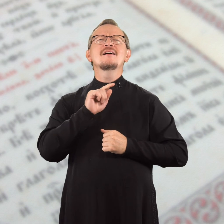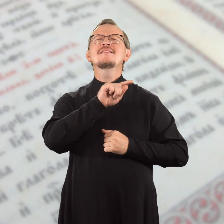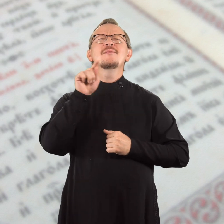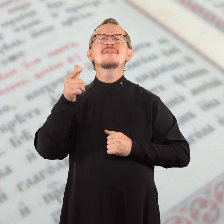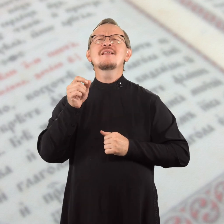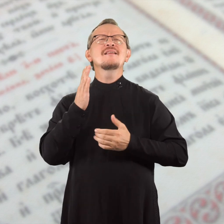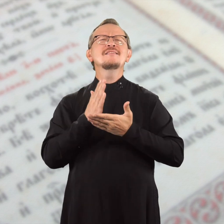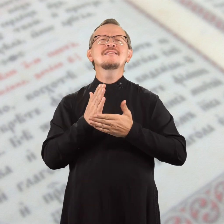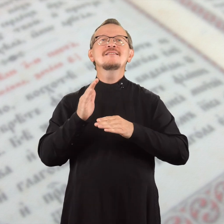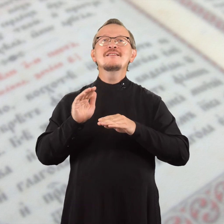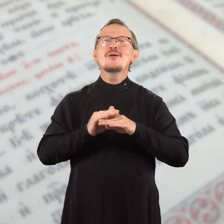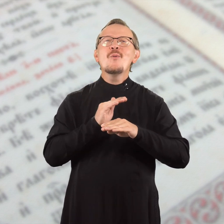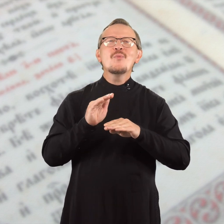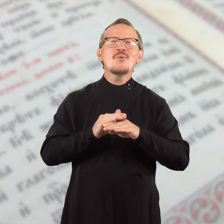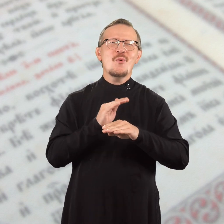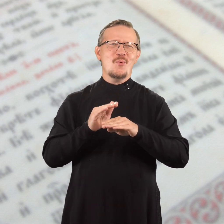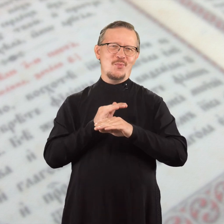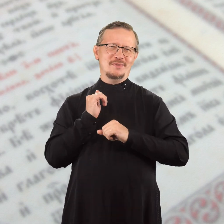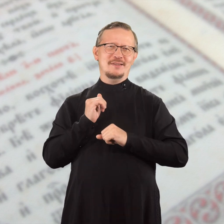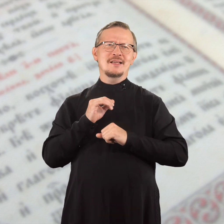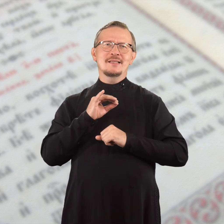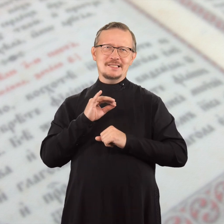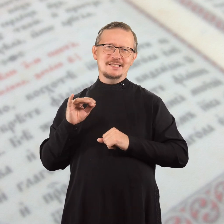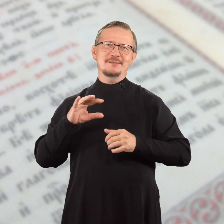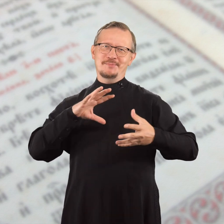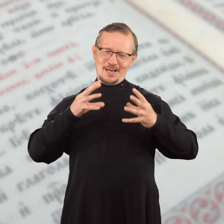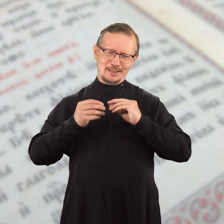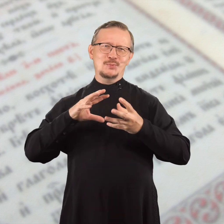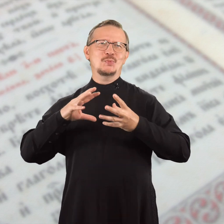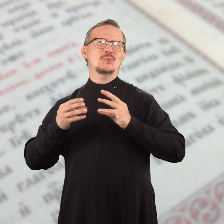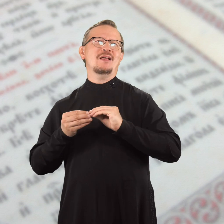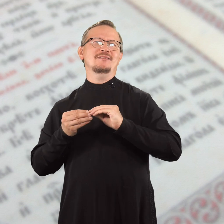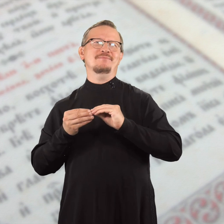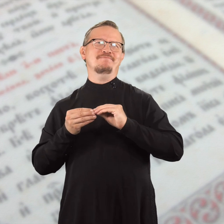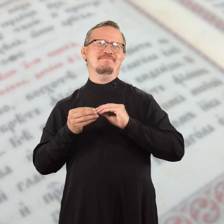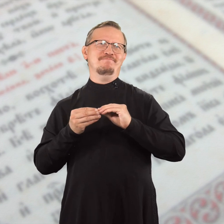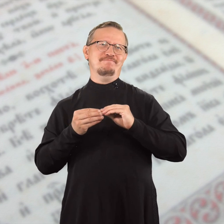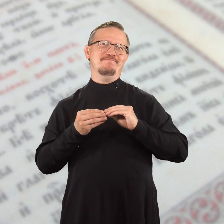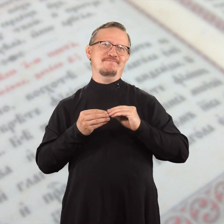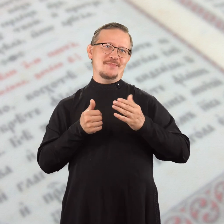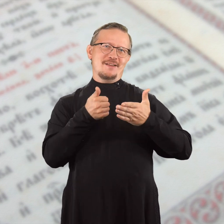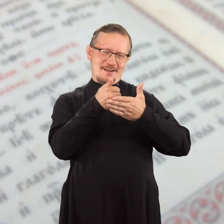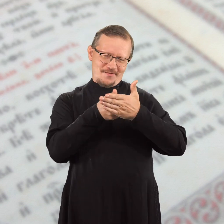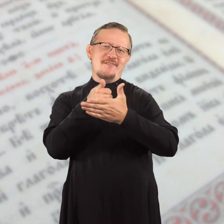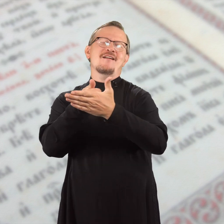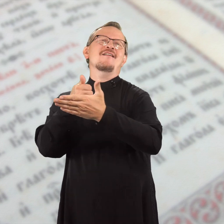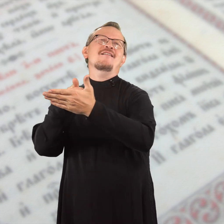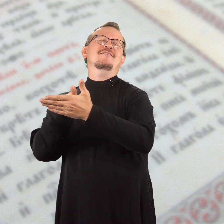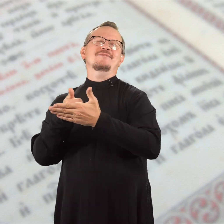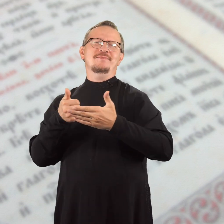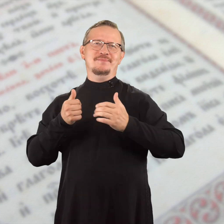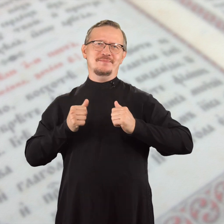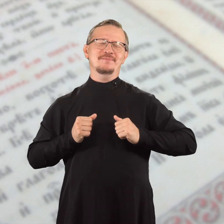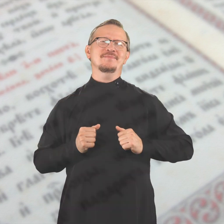и везде, где есть добродетель и хвала.